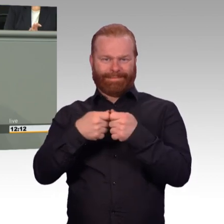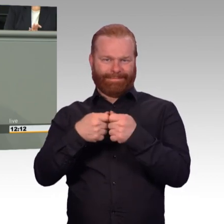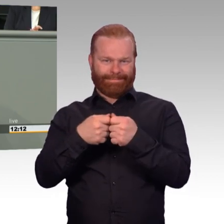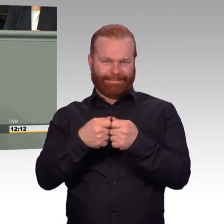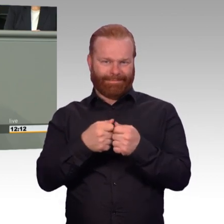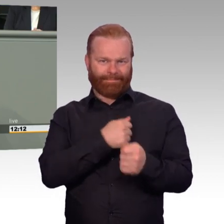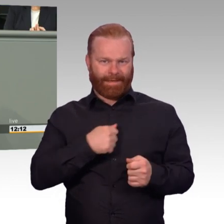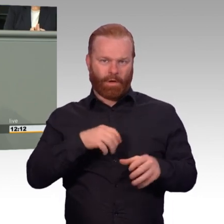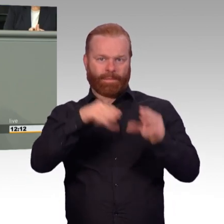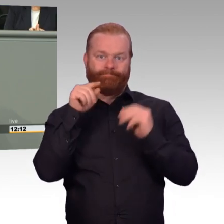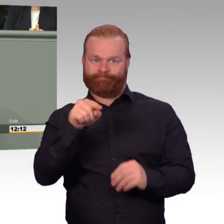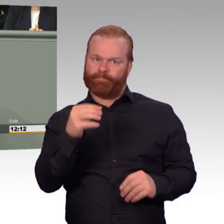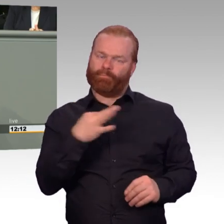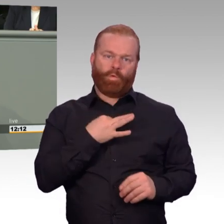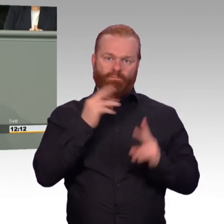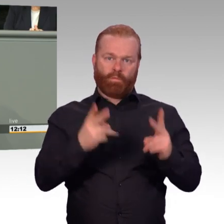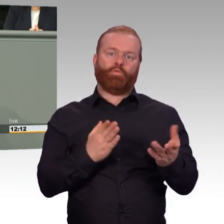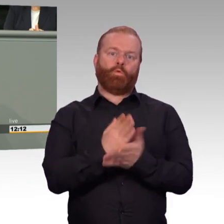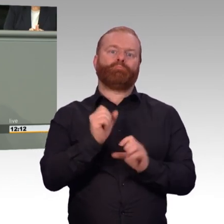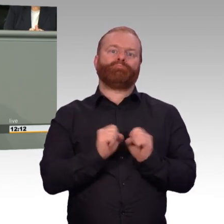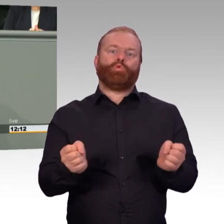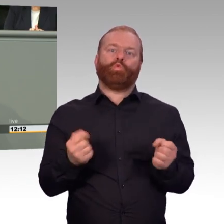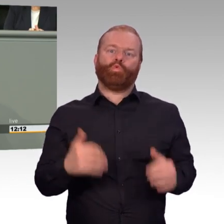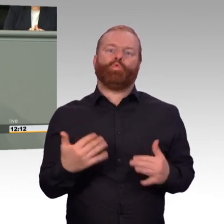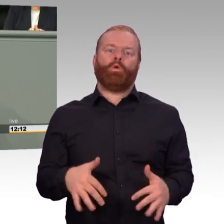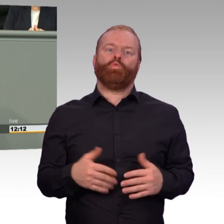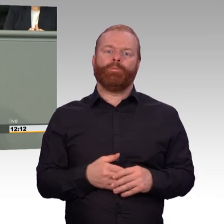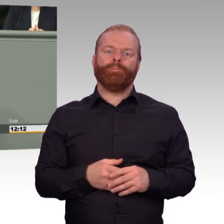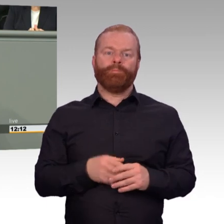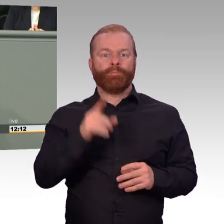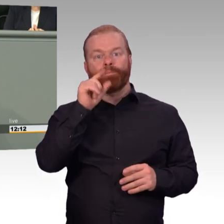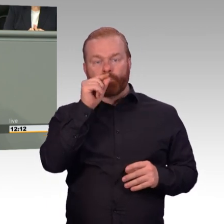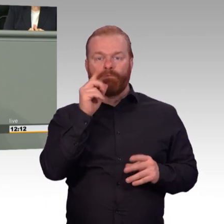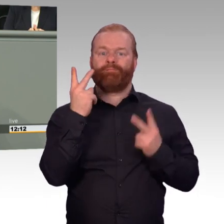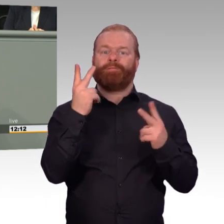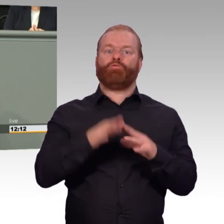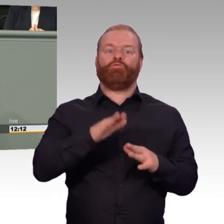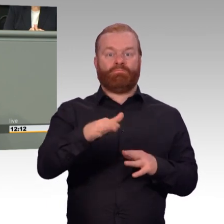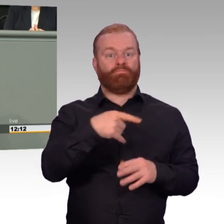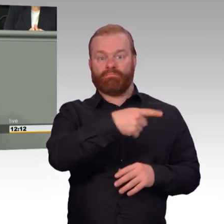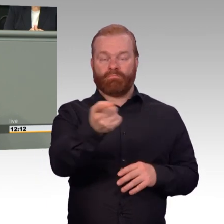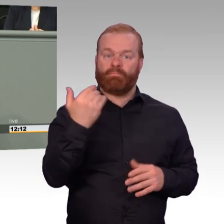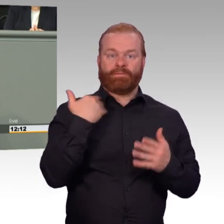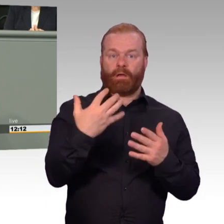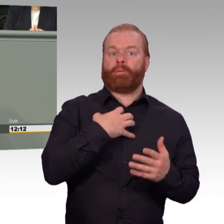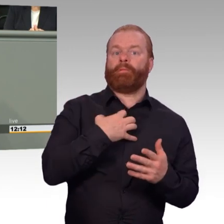die Teilnahme an Therapiemaßnahmen finanziert. Eine in jeder Hinsicht sinnvolle Maßnahme. Denn die Nähe zu geliebten Menschen